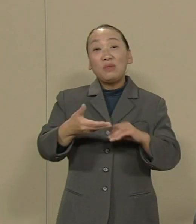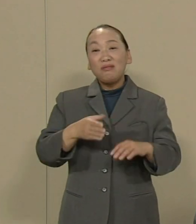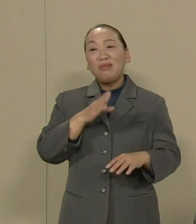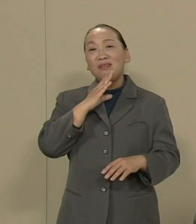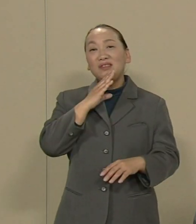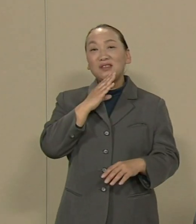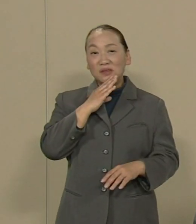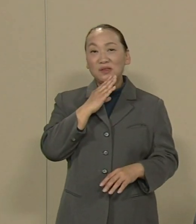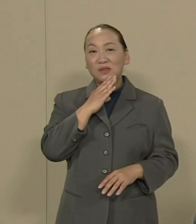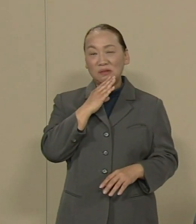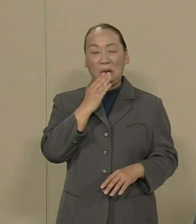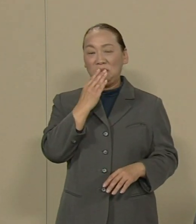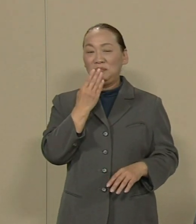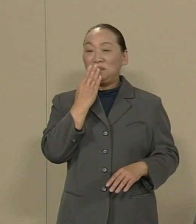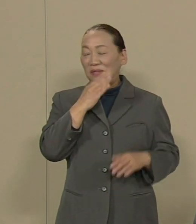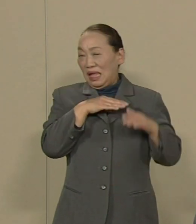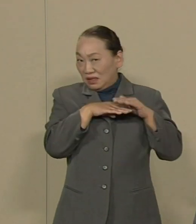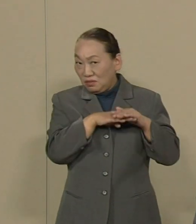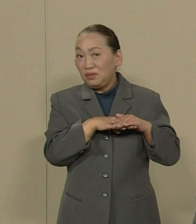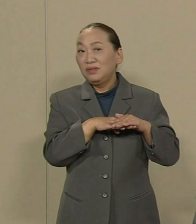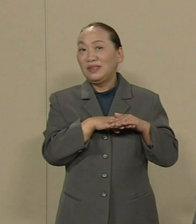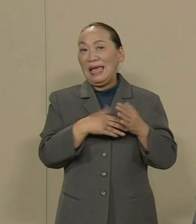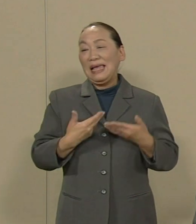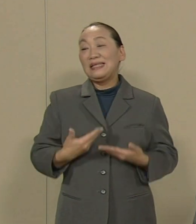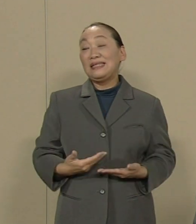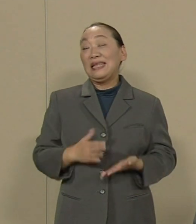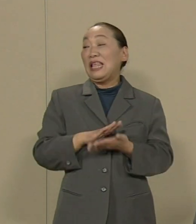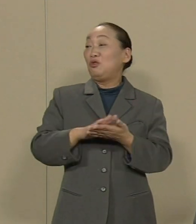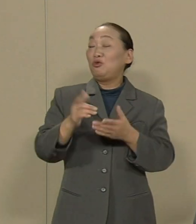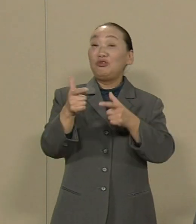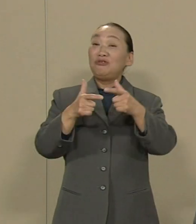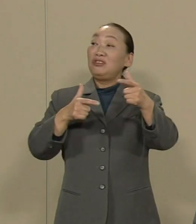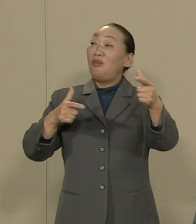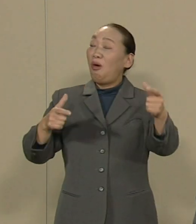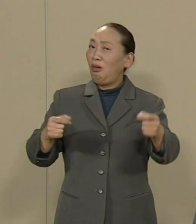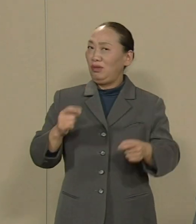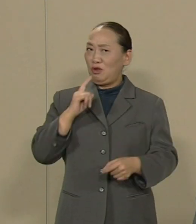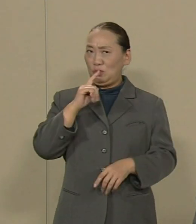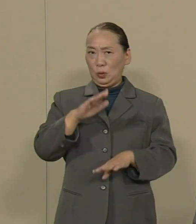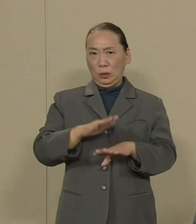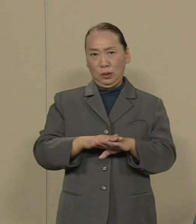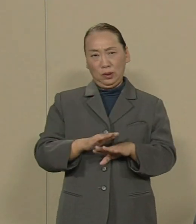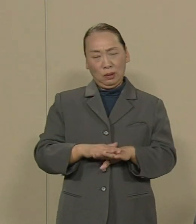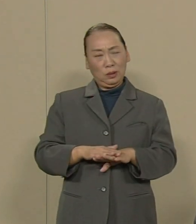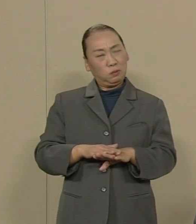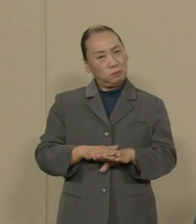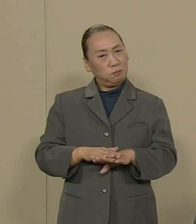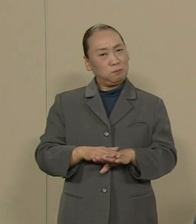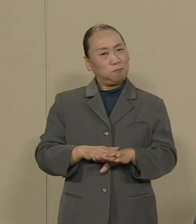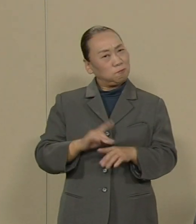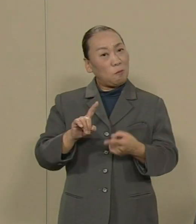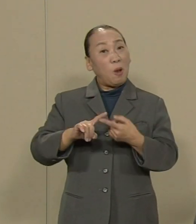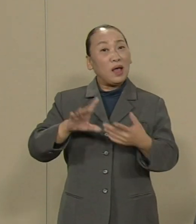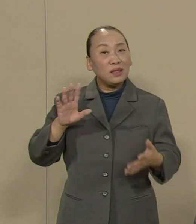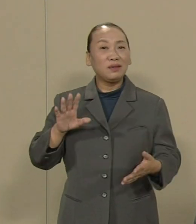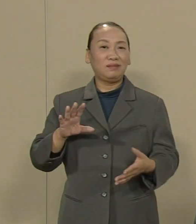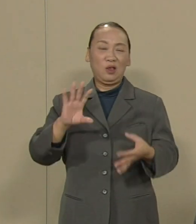安全で美しい日本などという ことがあるのでしょうか 私はオリンピック返上が